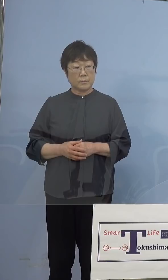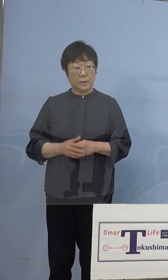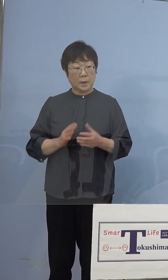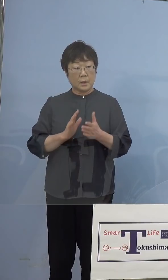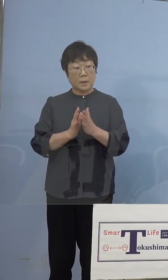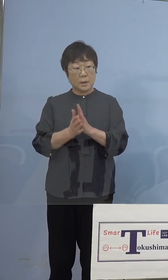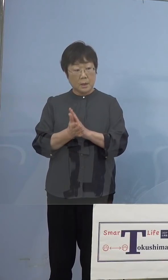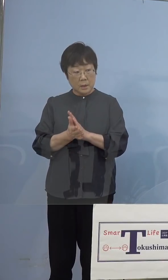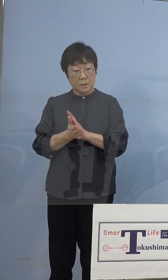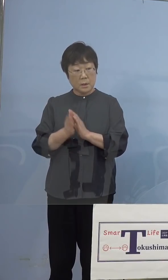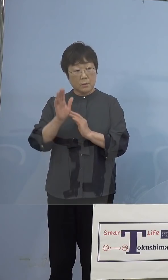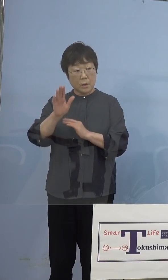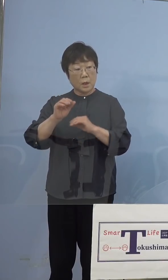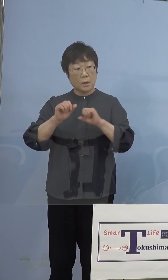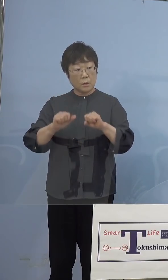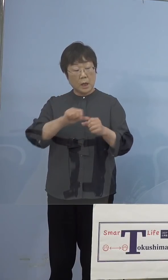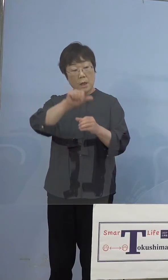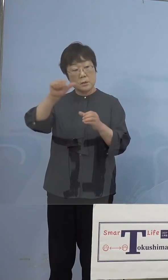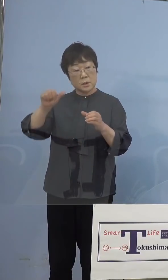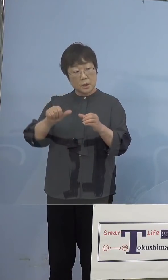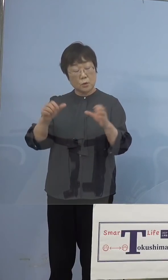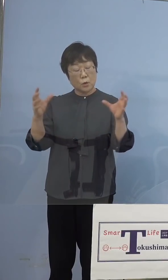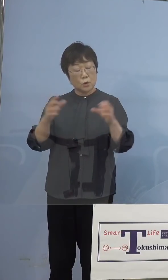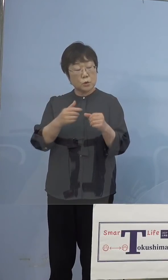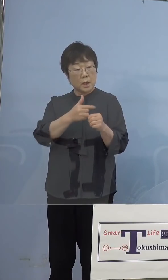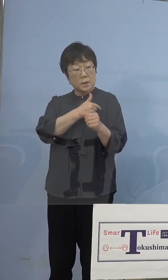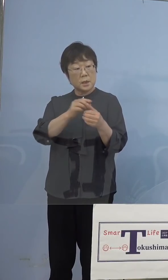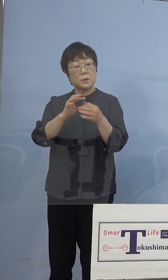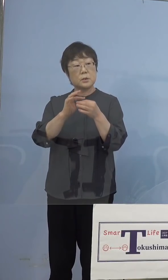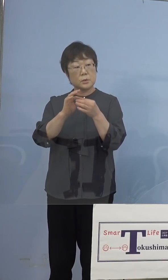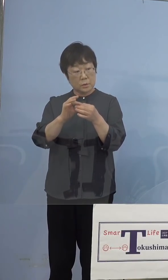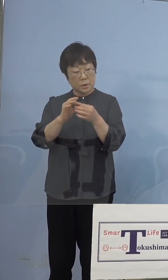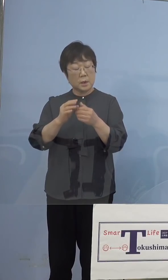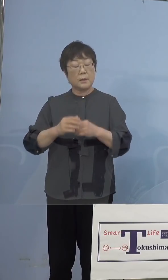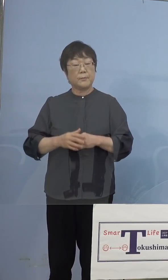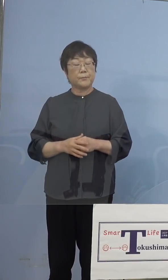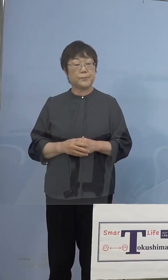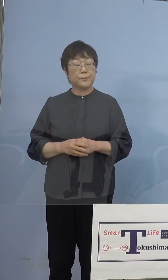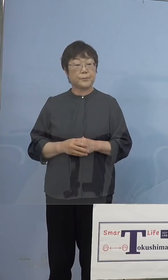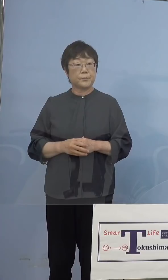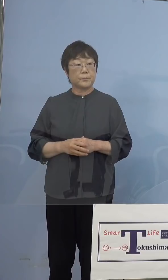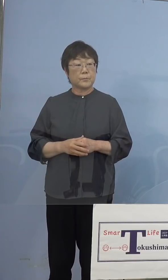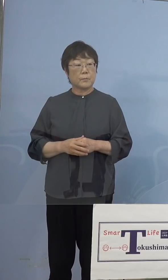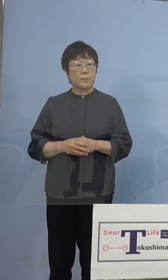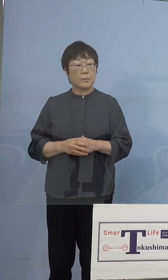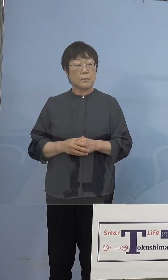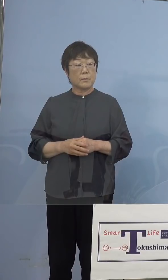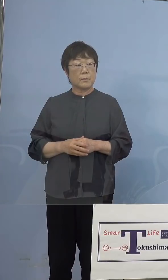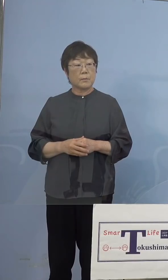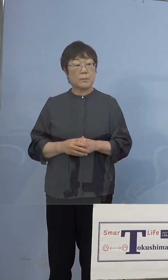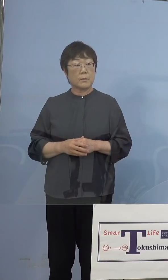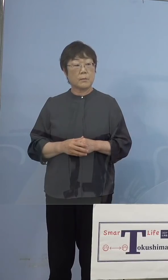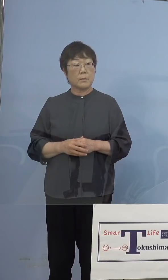集団接種のことなんですけど、接種に あたる方はAWAナースの方とか